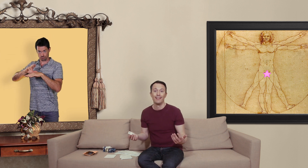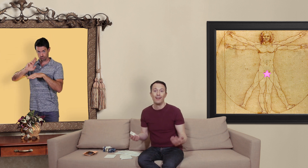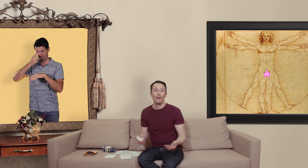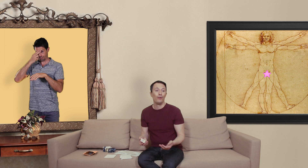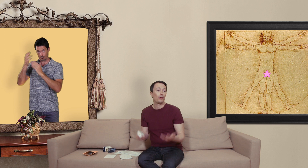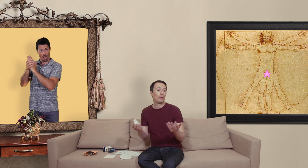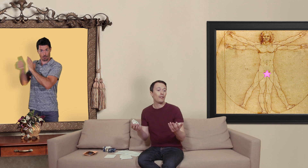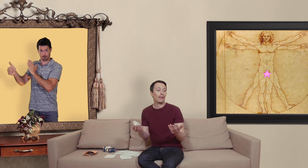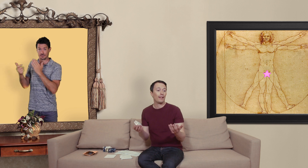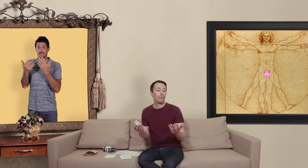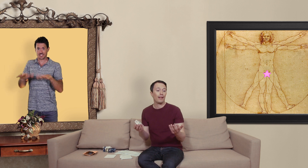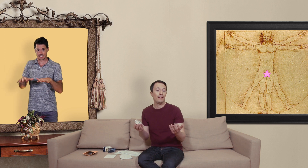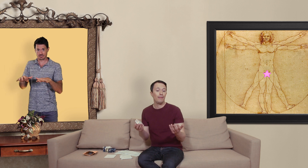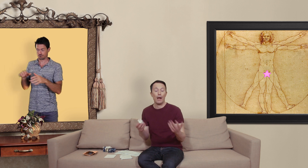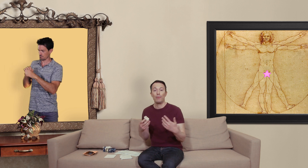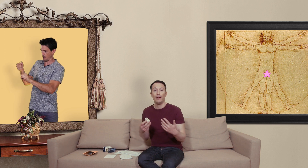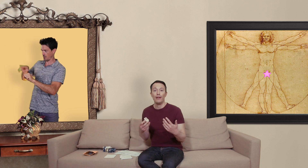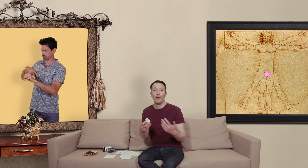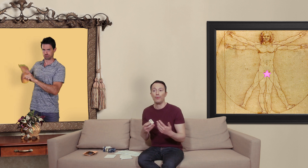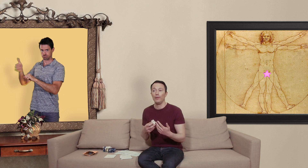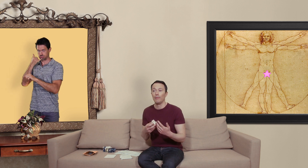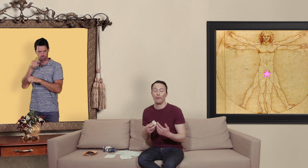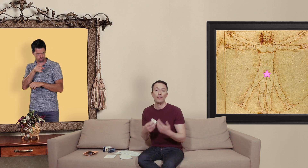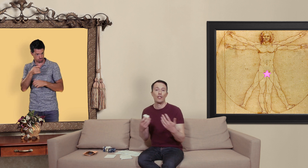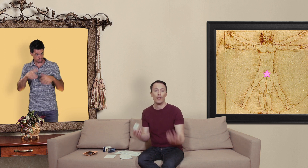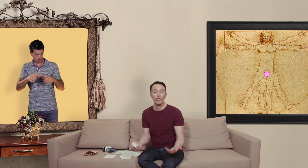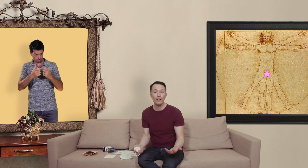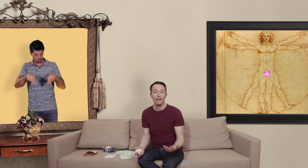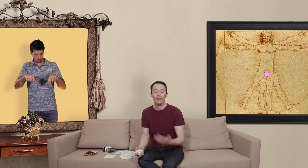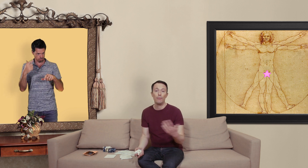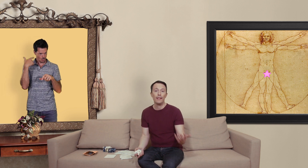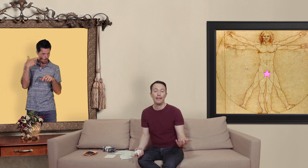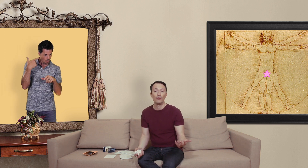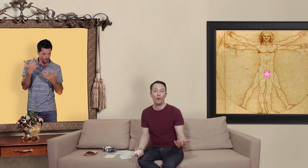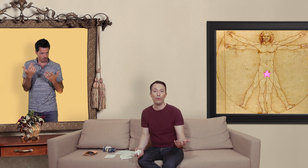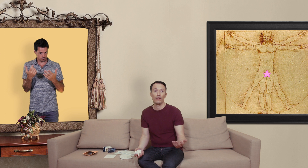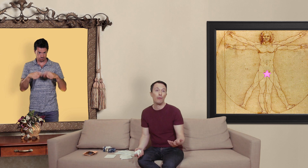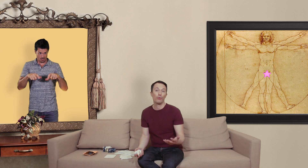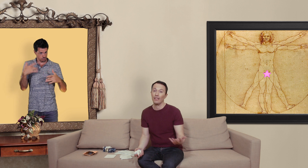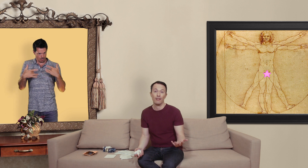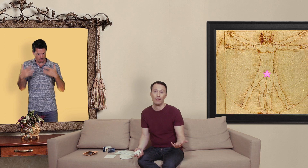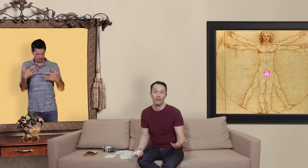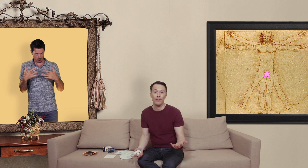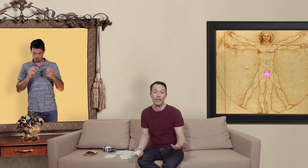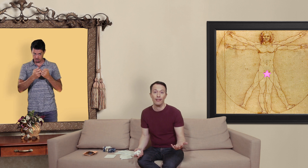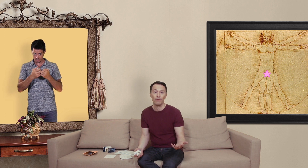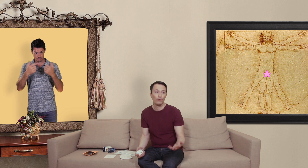l'entreprise dans ma carte de crédit m'a appelé et puis m'a demandé si j'avais acheté des billets de théâtre de Londres y en avait pour 750 livres sterling du